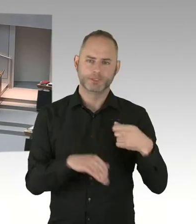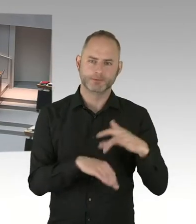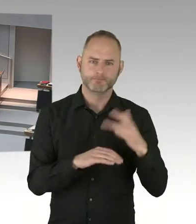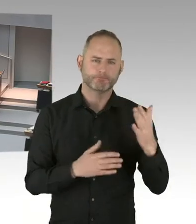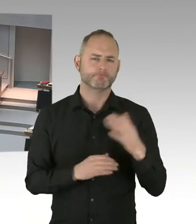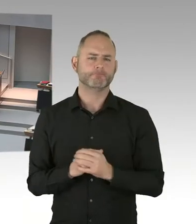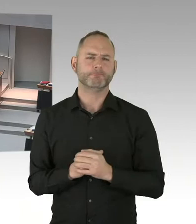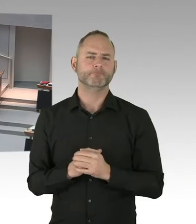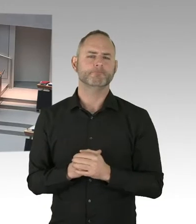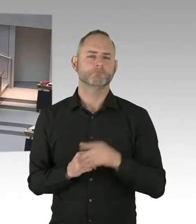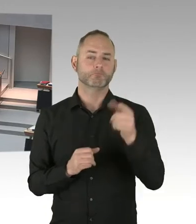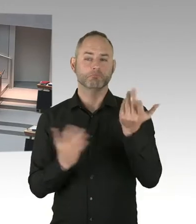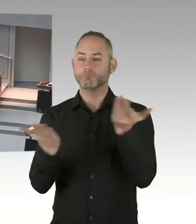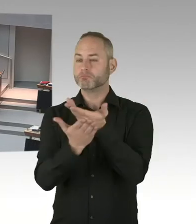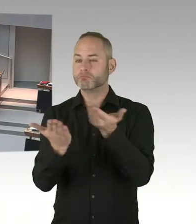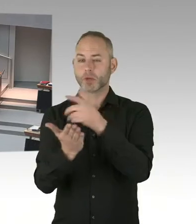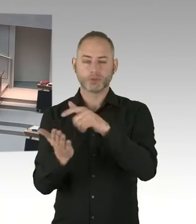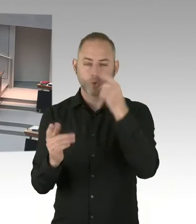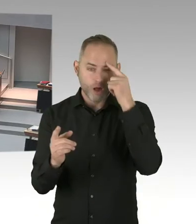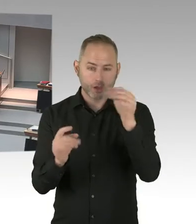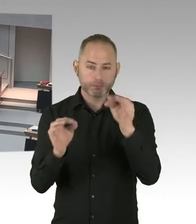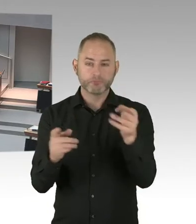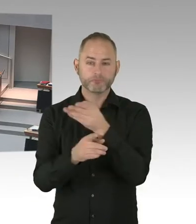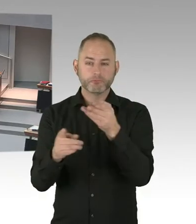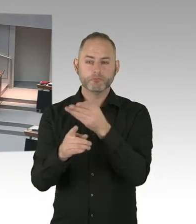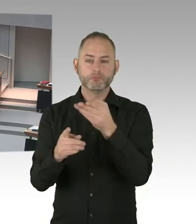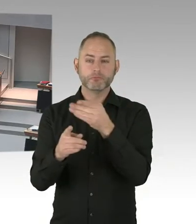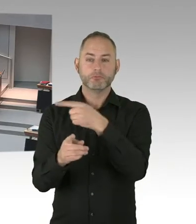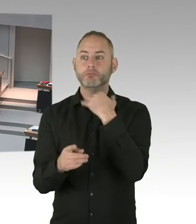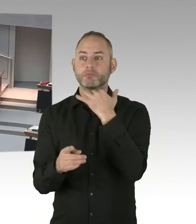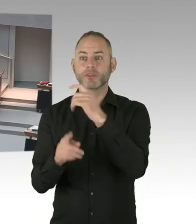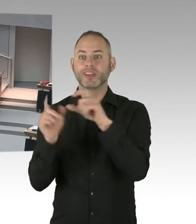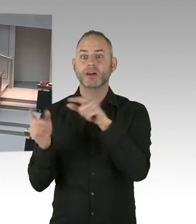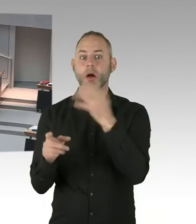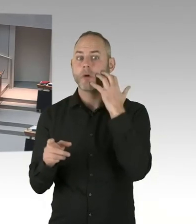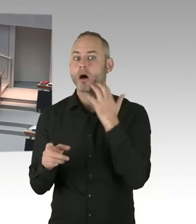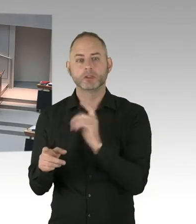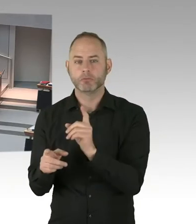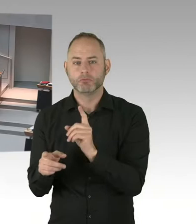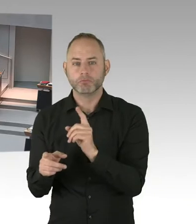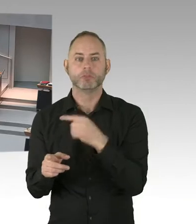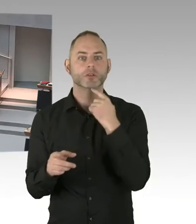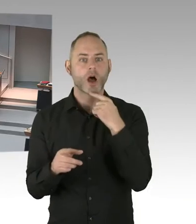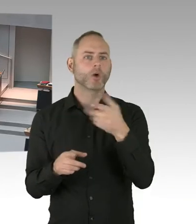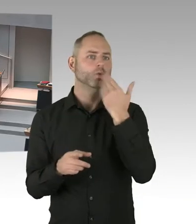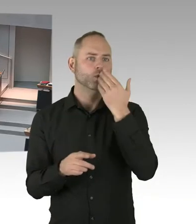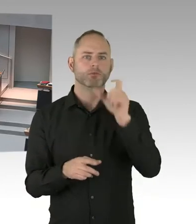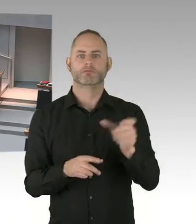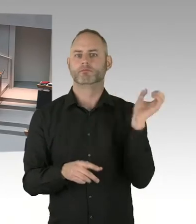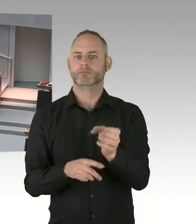(Sprecherwechsel) Also, dass der Personalrat sich nicht um Masern kümmert, kann ich verstehen. Ist jetzt auch nicht seine Aufgabe. Sondern der ist die Beschäftigtenvertretung.